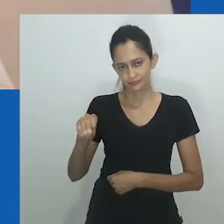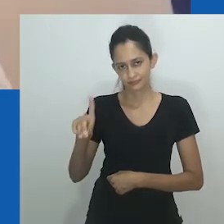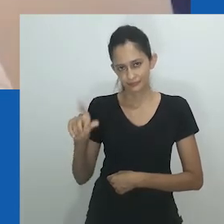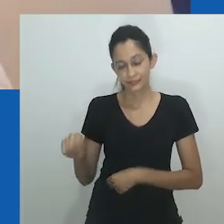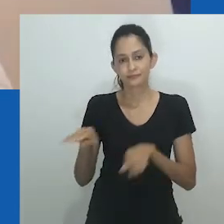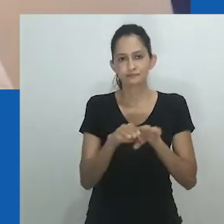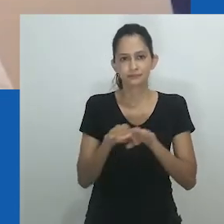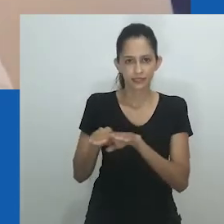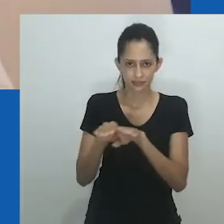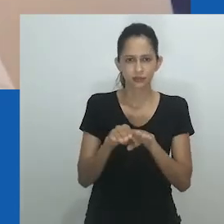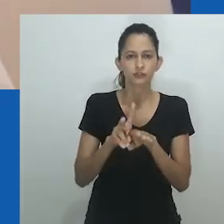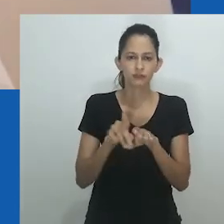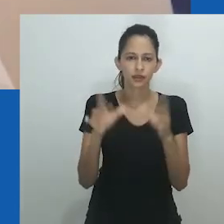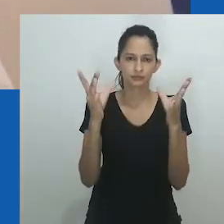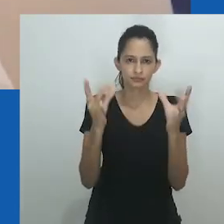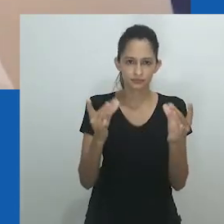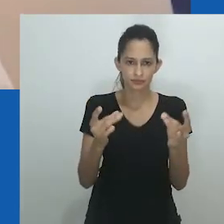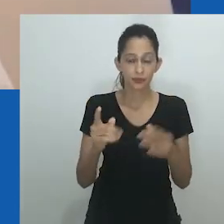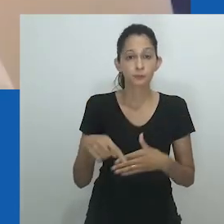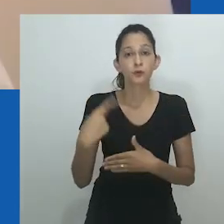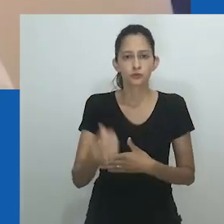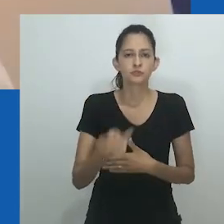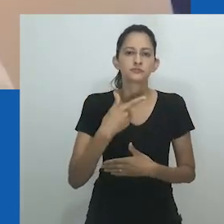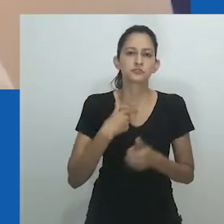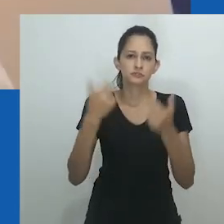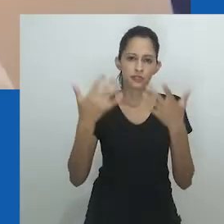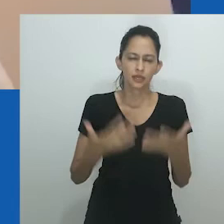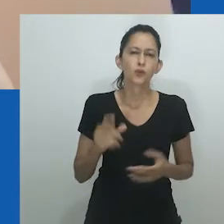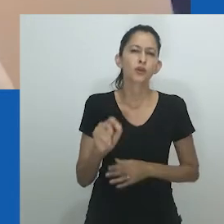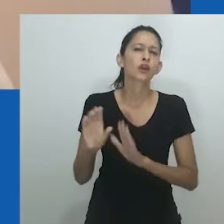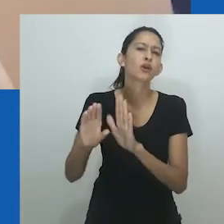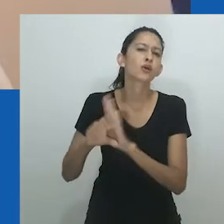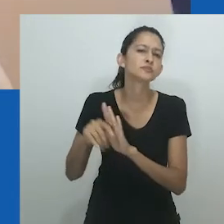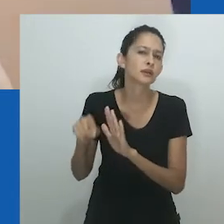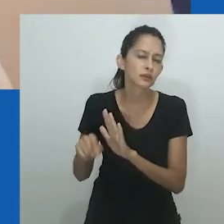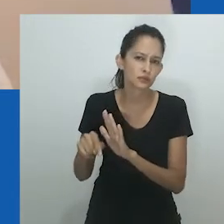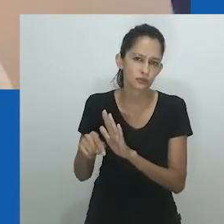Ao rastrear a noção de unongayindoda apresentada neste artigo, padrões semelhantes serão desvendados.